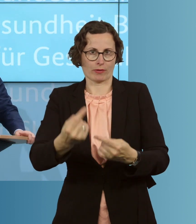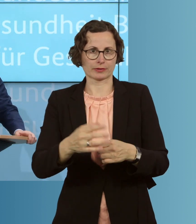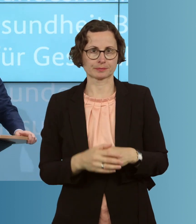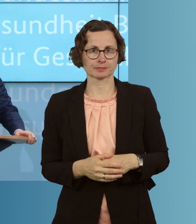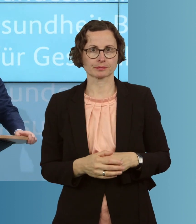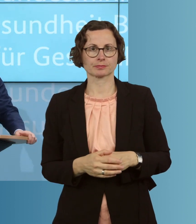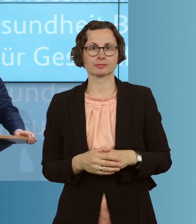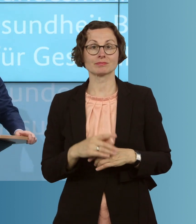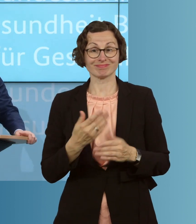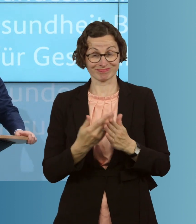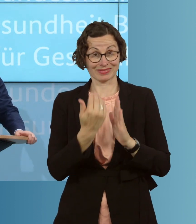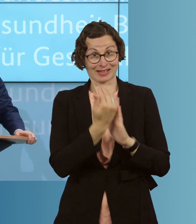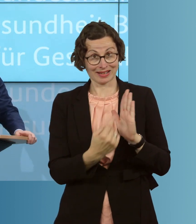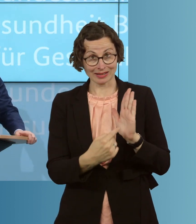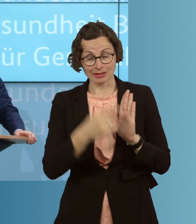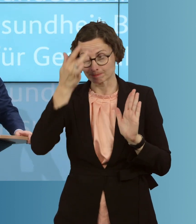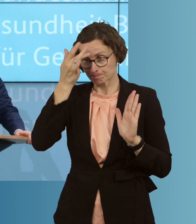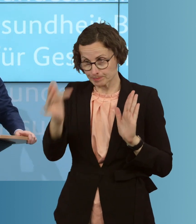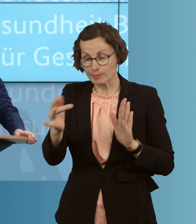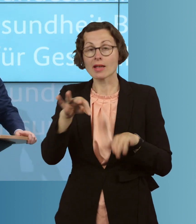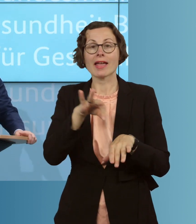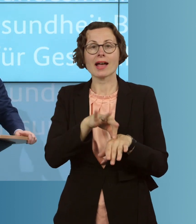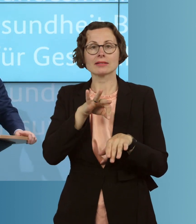es möglich mit diesem Gesetz, dass die ÄrztInnen und Ärzte in den Praxen,